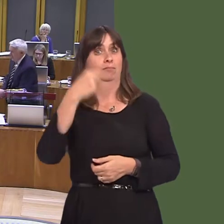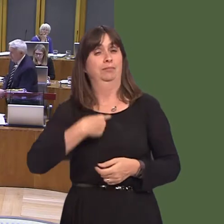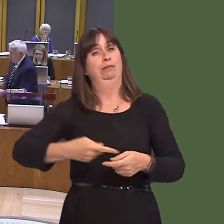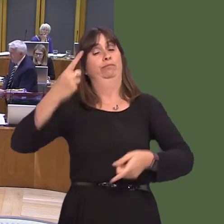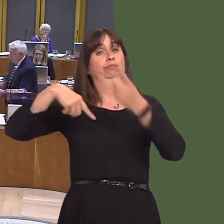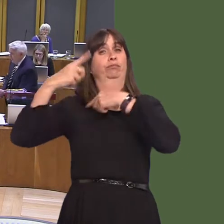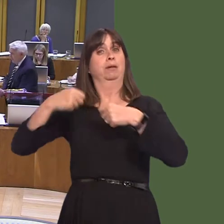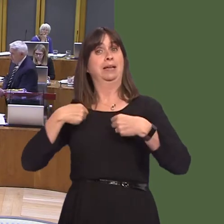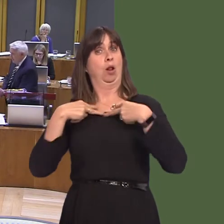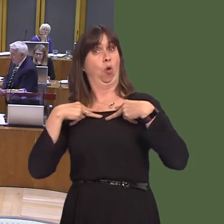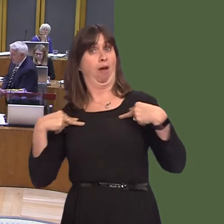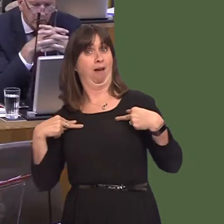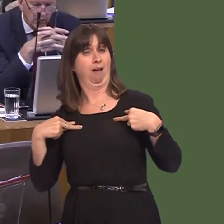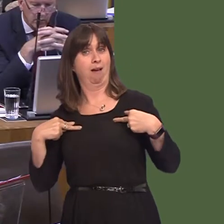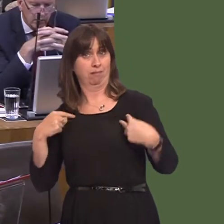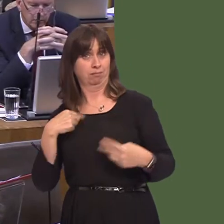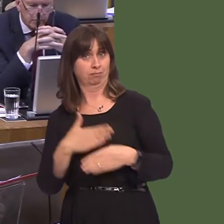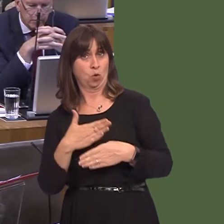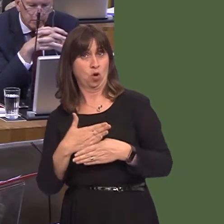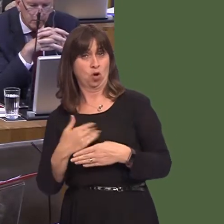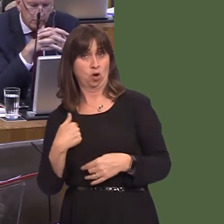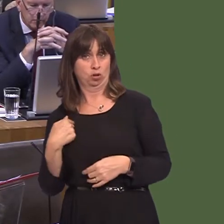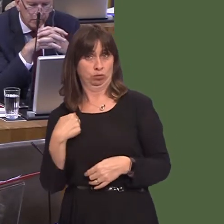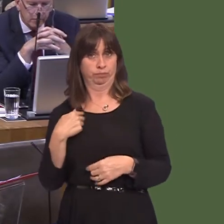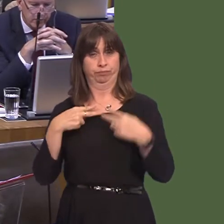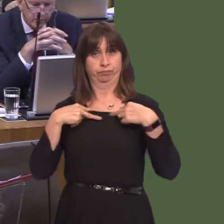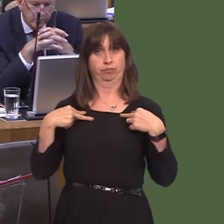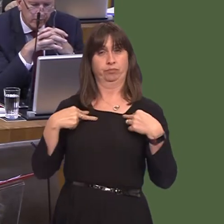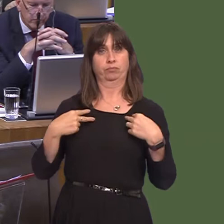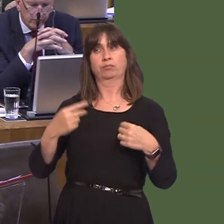as a lawyer, it was often the case that where we had two young menóit was inevitably young